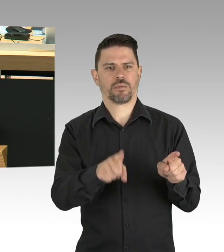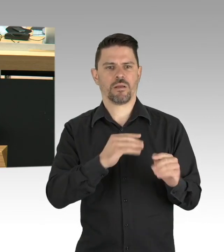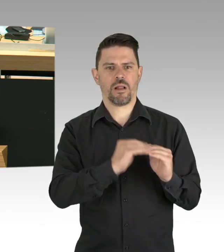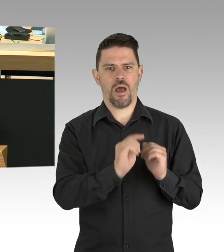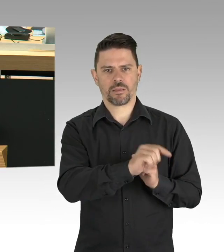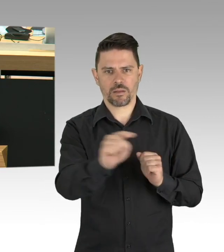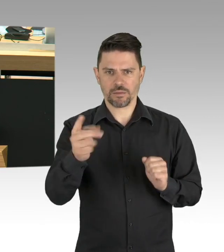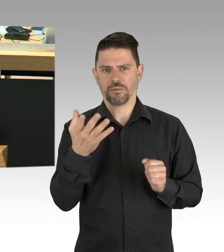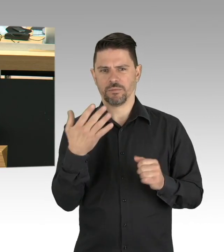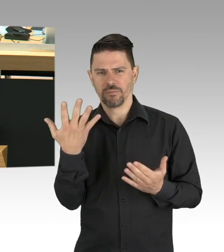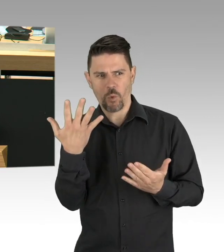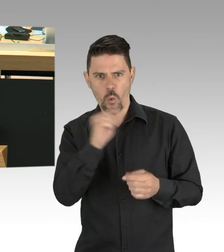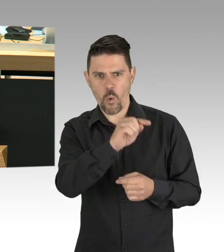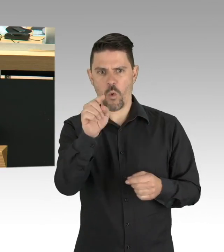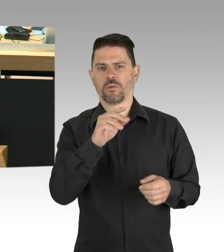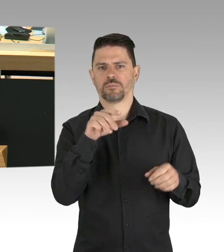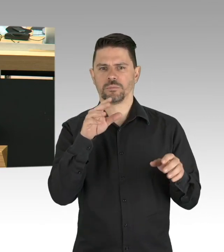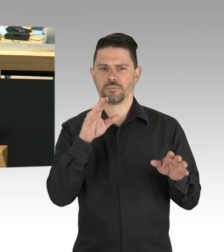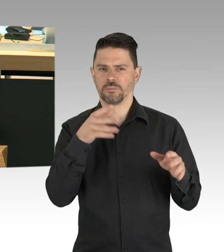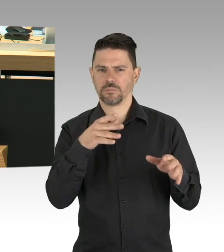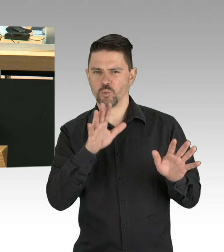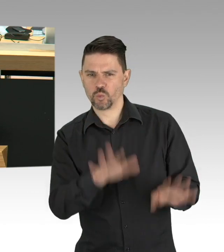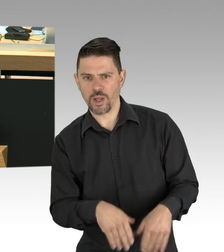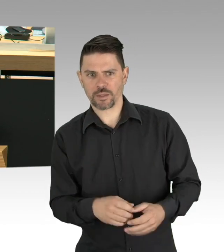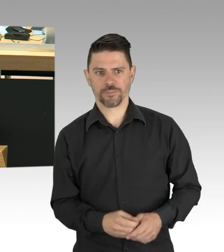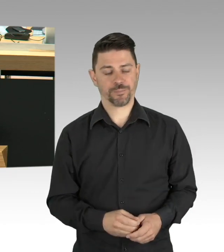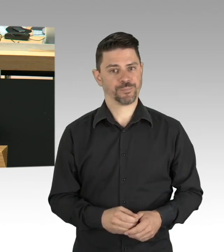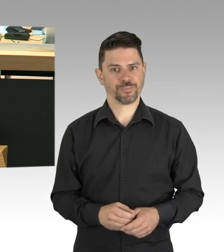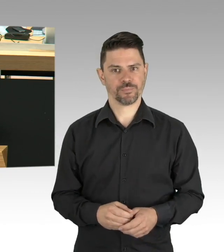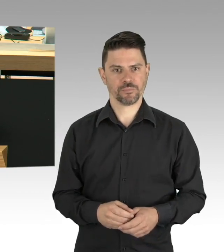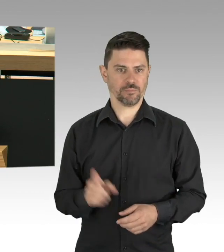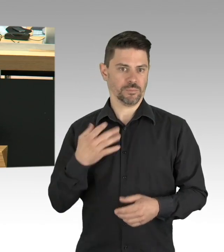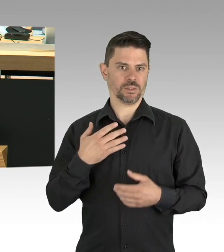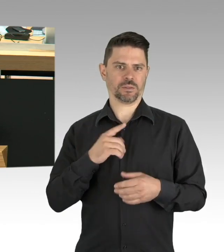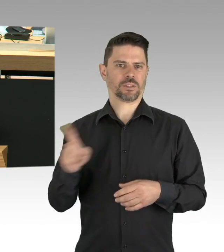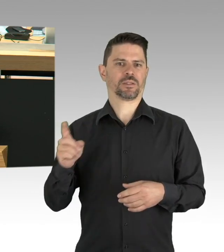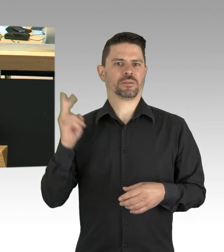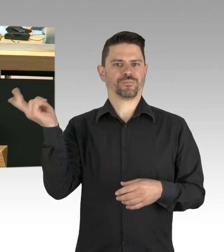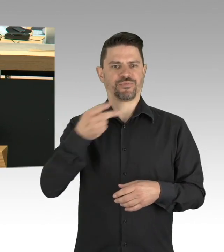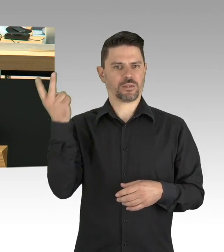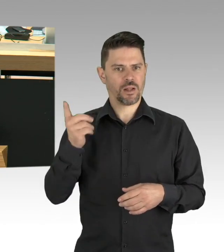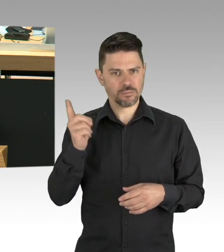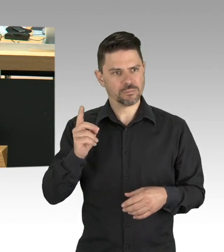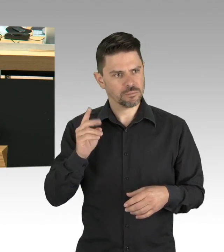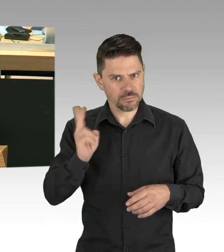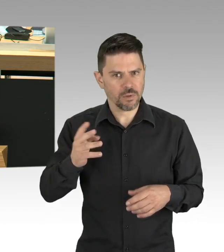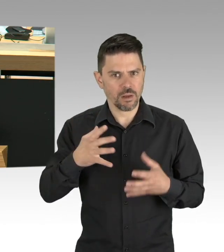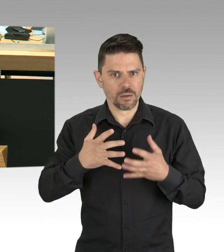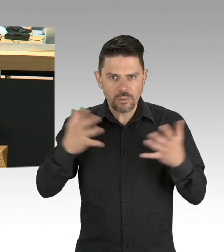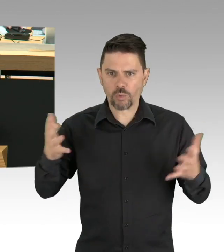zeigen, dass sie, wenn es darauf ankommt, zu gemeinsamen Handeln und gemeinsamen Verzicht bereit sind.